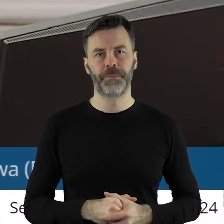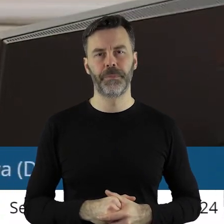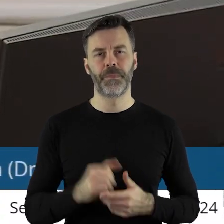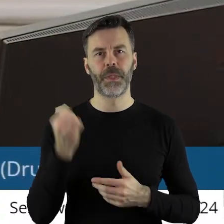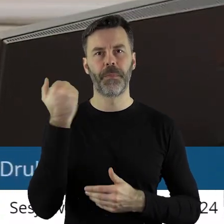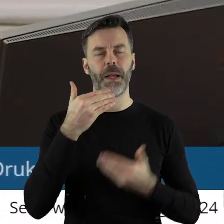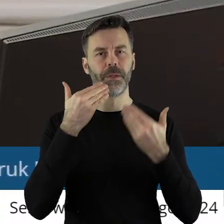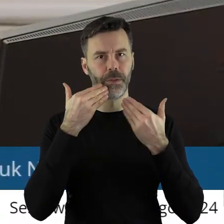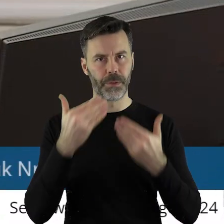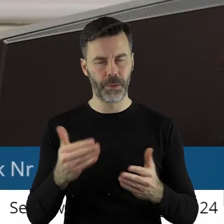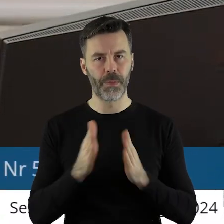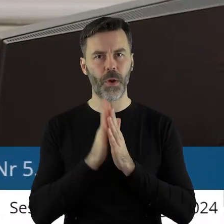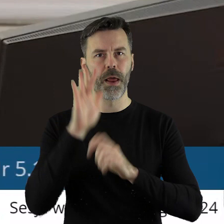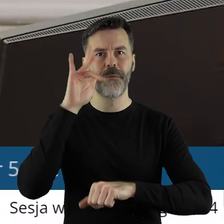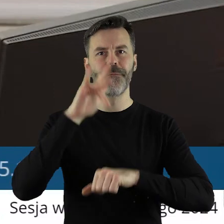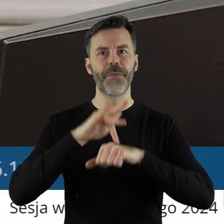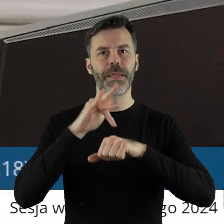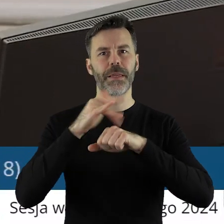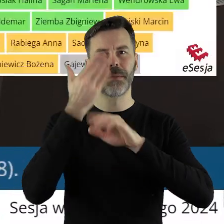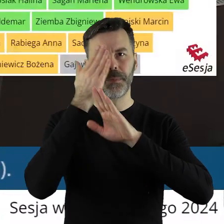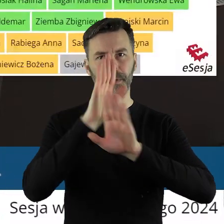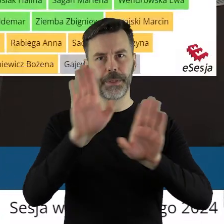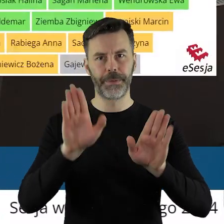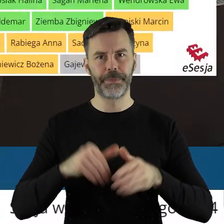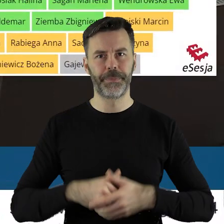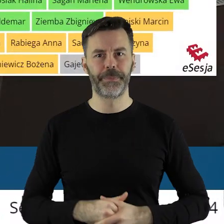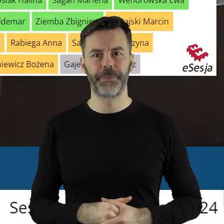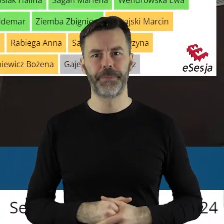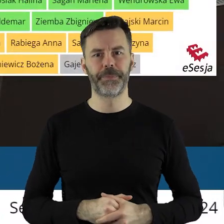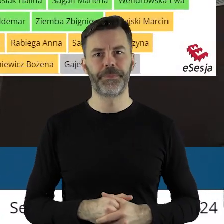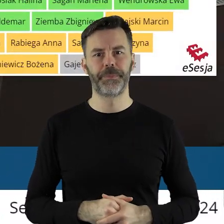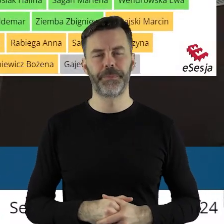Dziękuję bardzo. Proszę o podanie wyników.